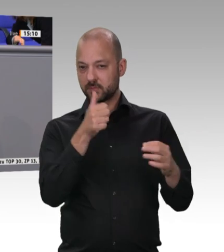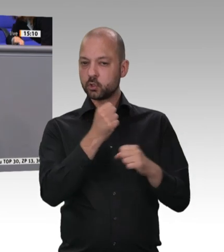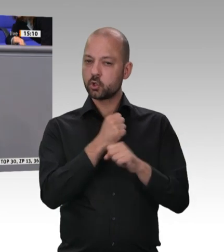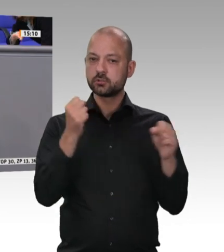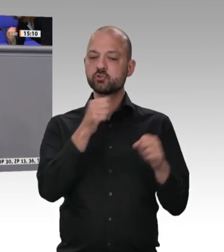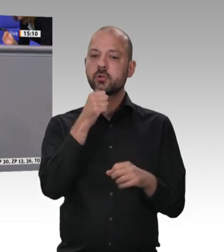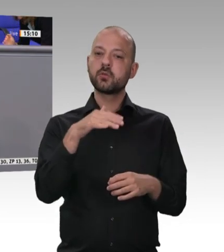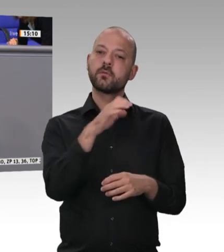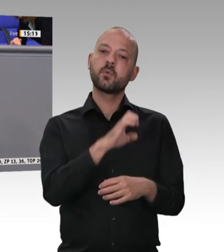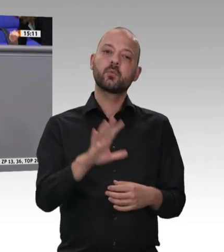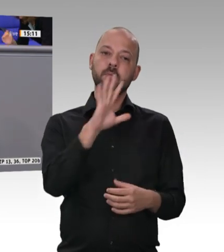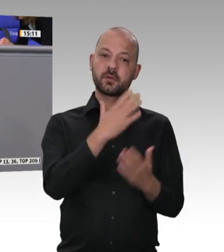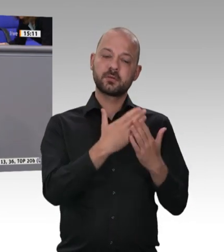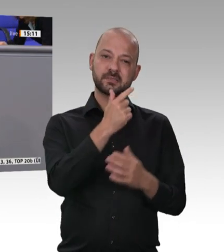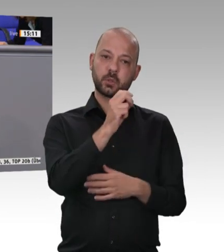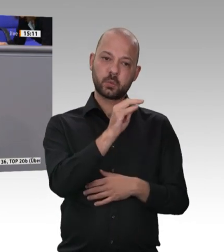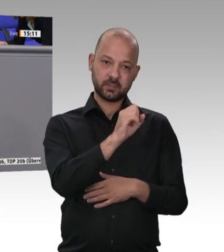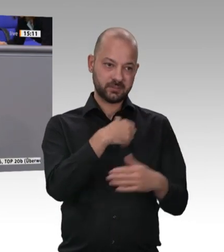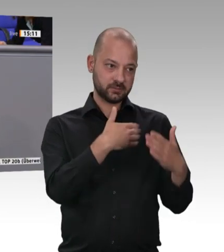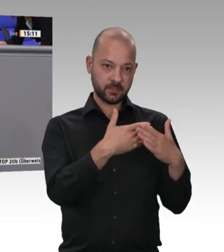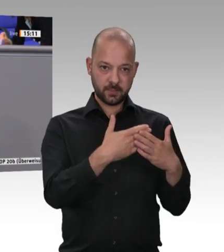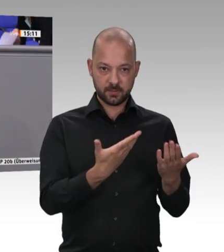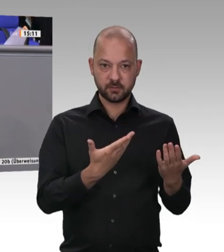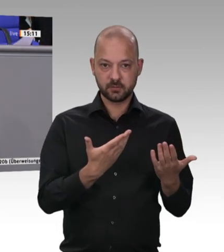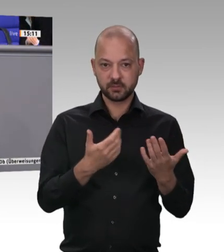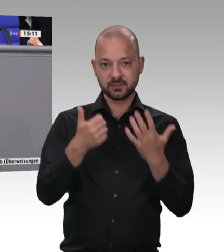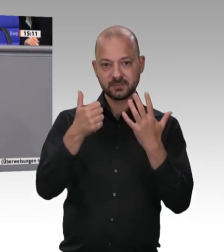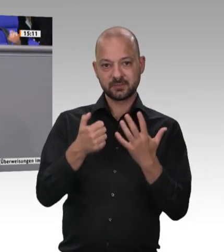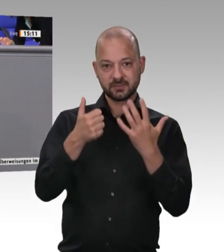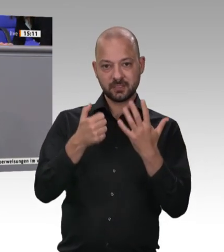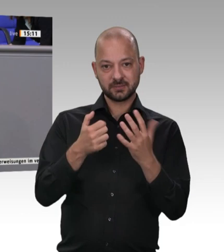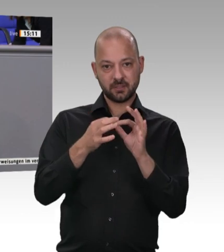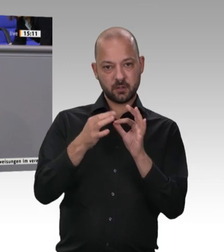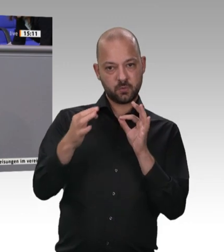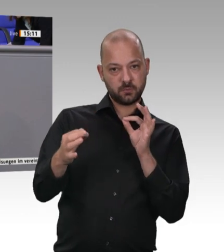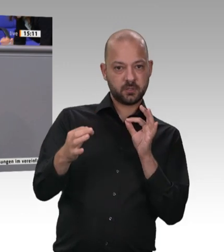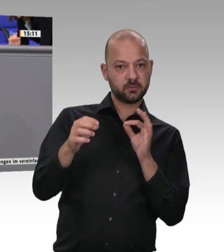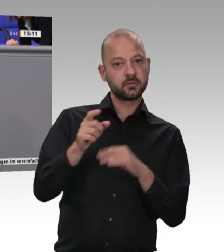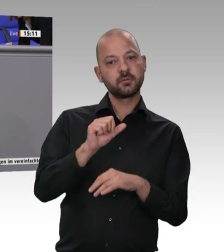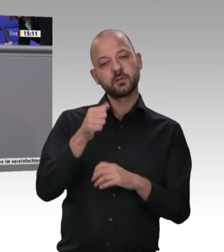bitten: Verkennen Sie nicht, was diese Tötungsmaschinerie mit uns macht. Wer in einem solchen Maßstab